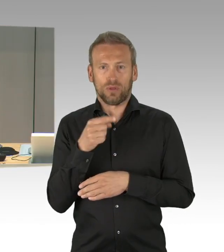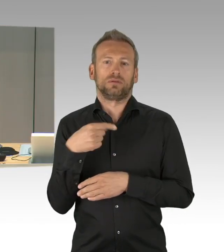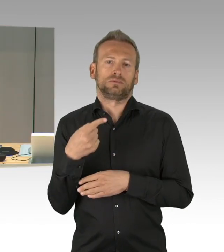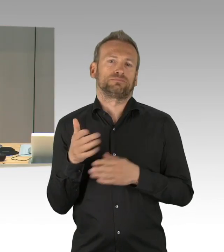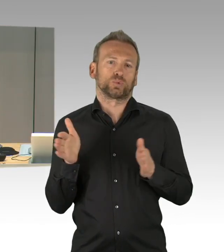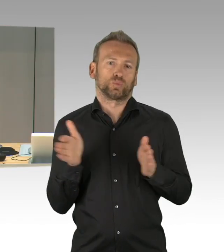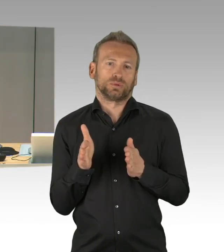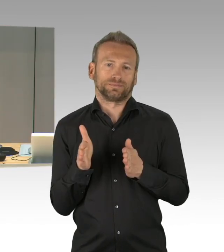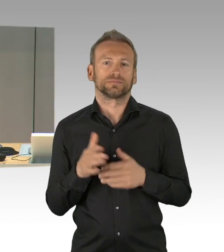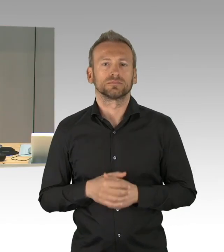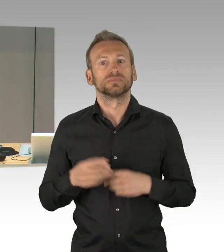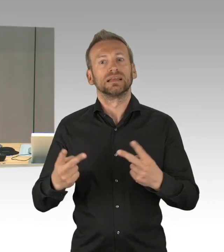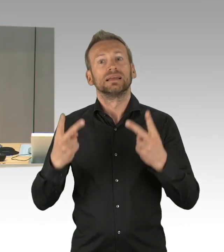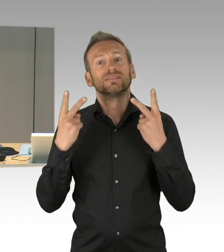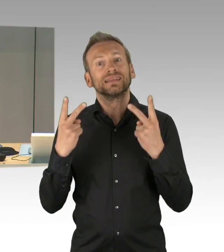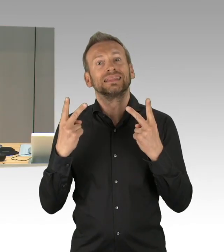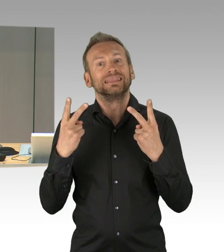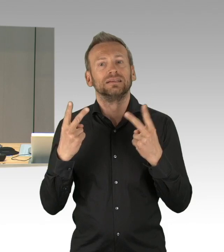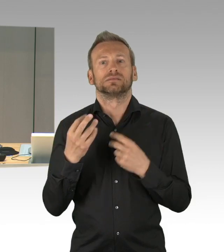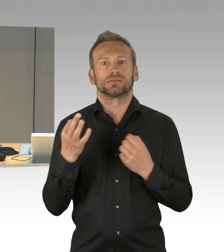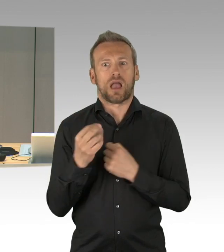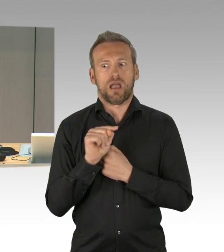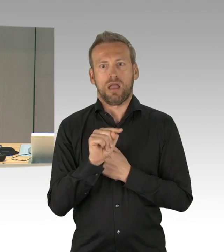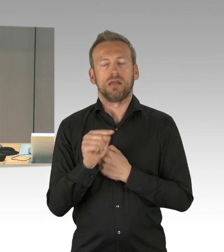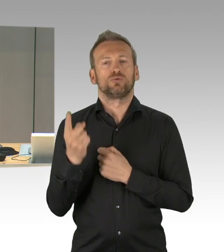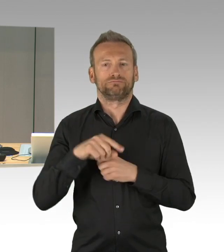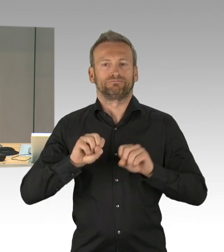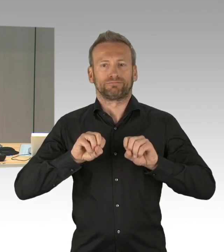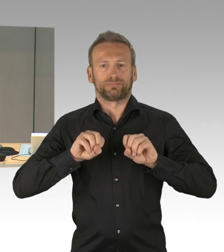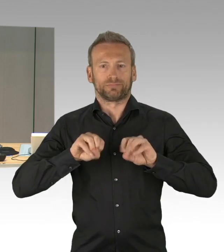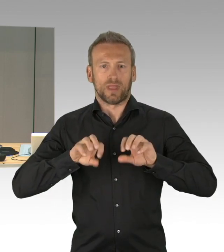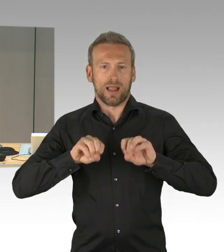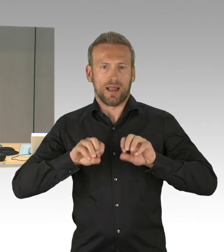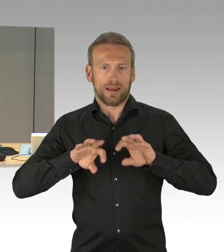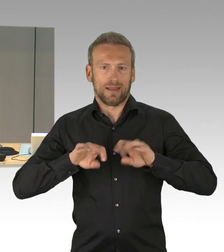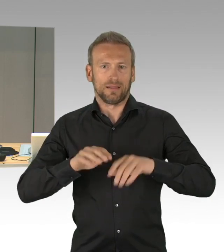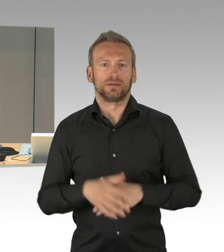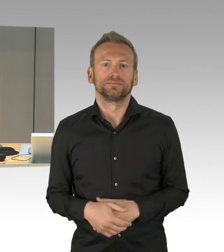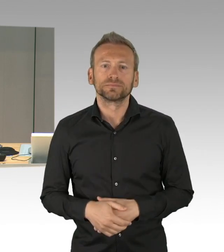somit werde ich gleich dieses Thema für die aktuelle Stunde unter dem Tagesordnungspunkt 1 aufrufen.